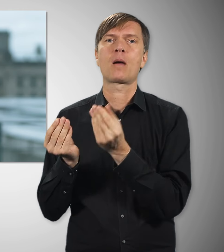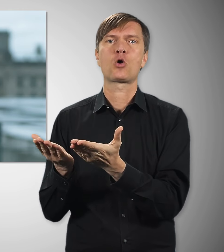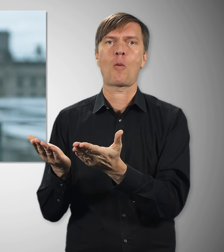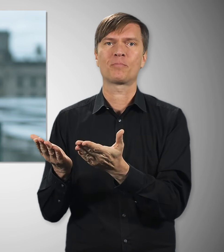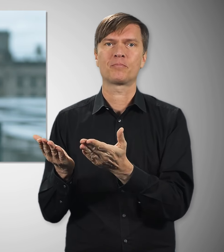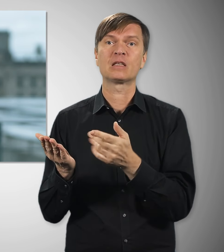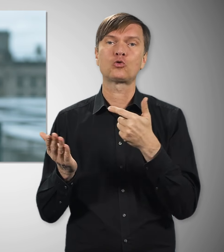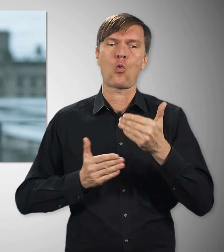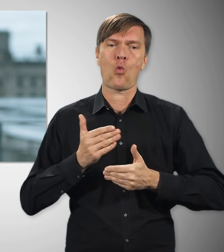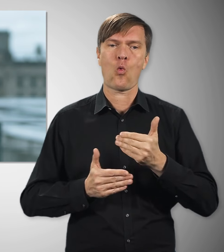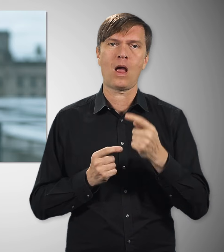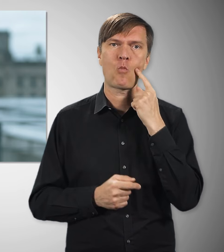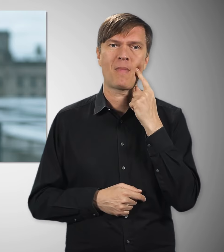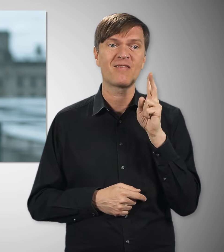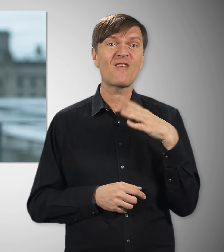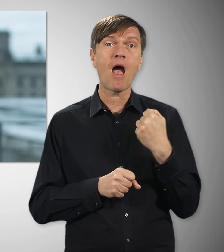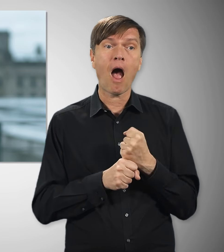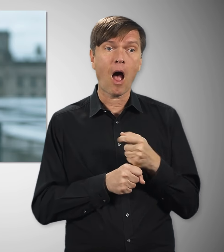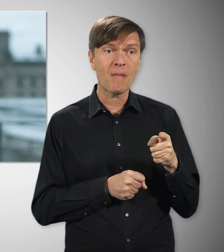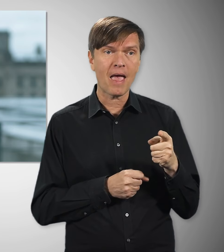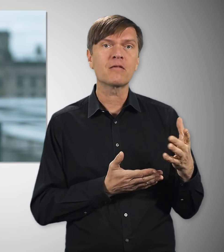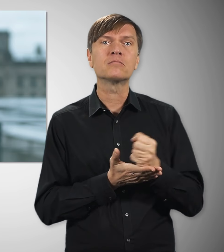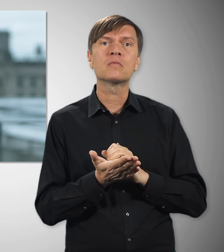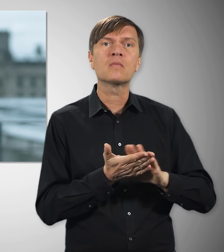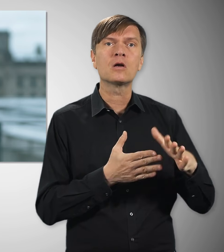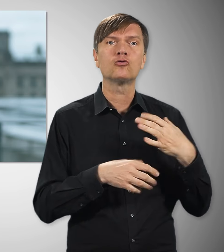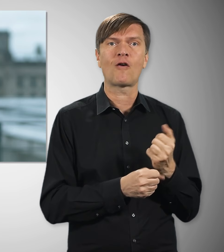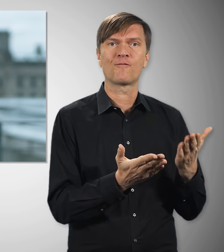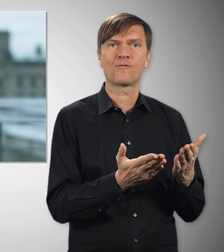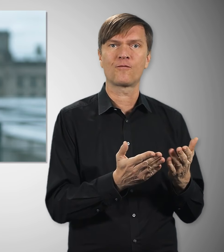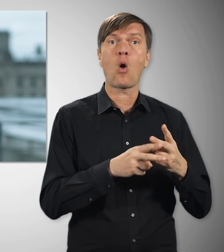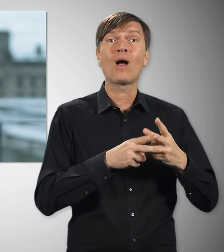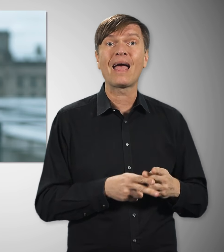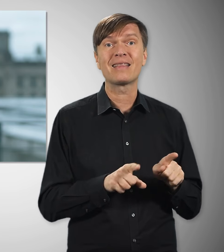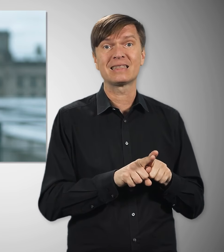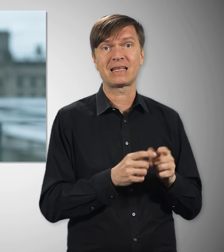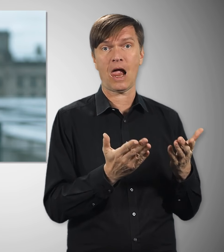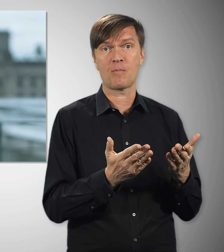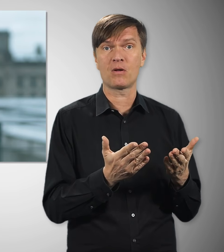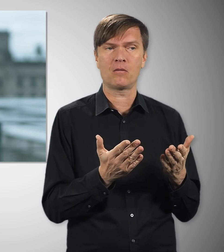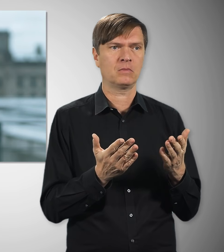Diese Verbesserung kommt. Wer arbeitet, der muss davon leben können – übrigens auch im Ruhestand.